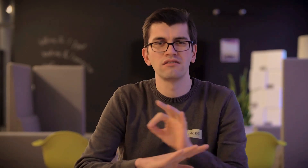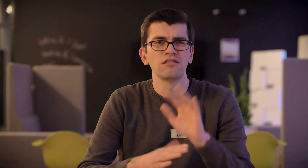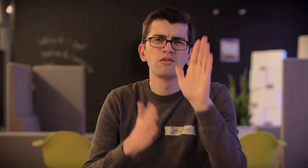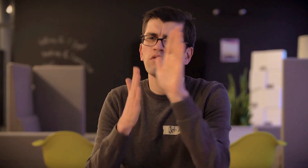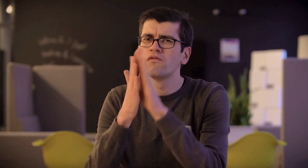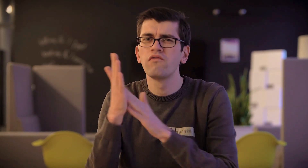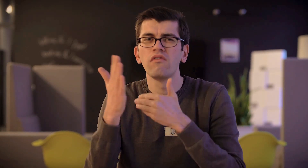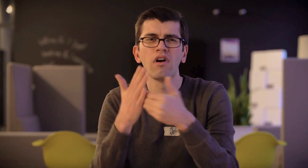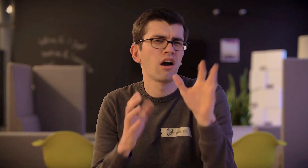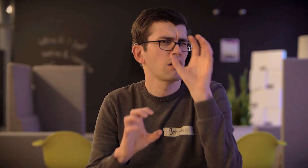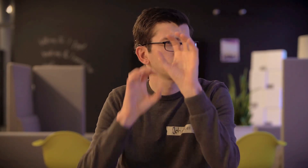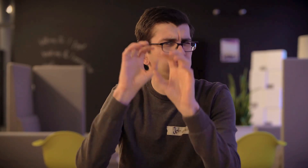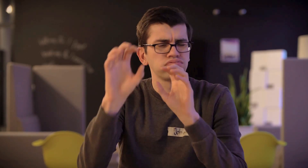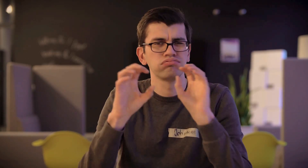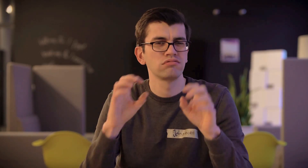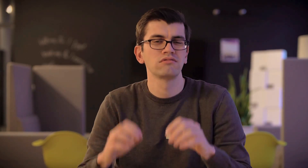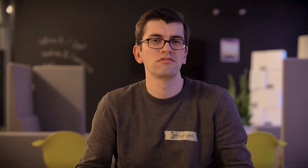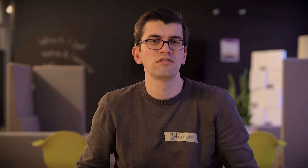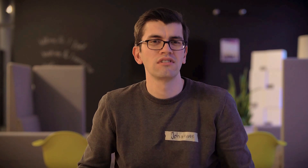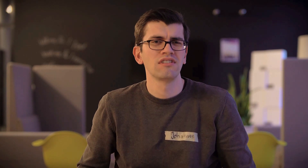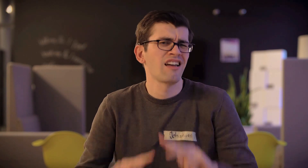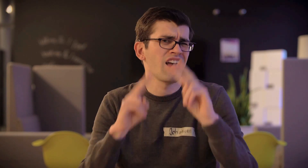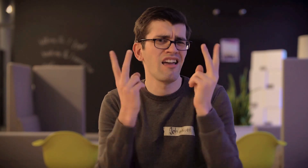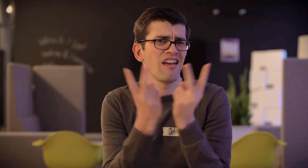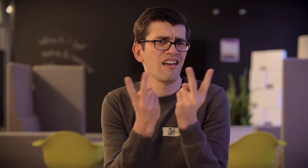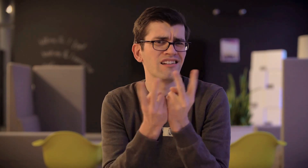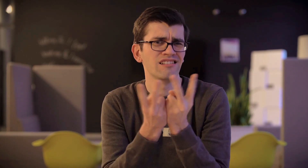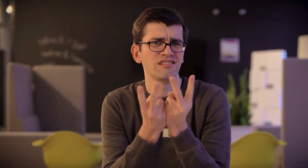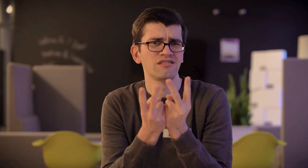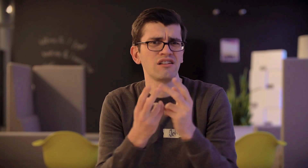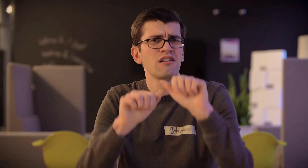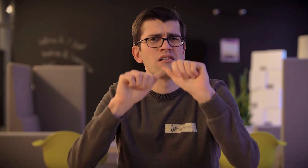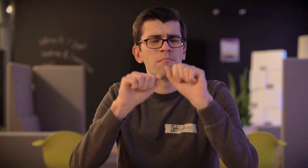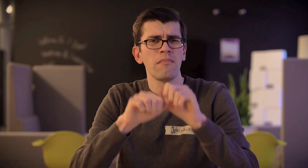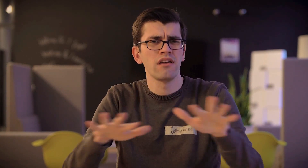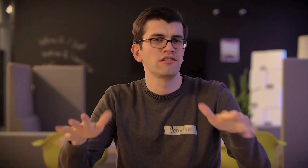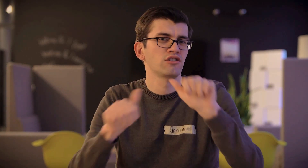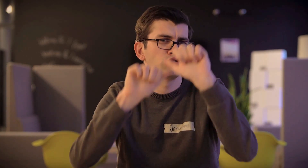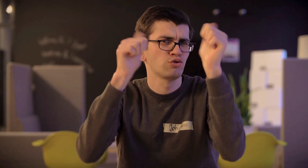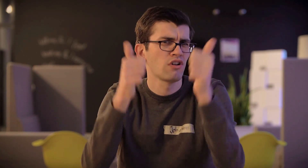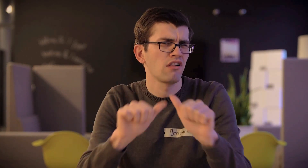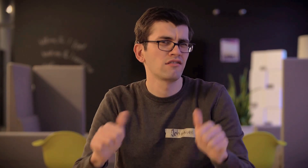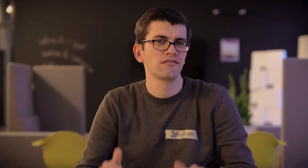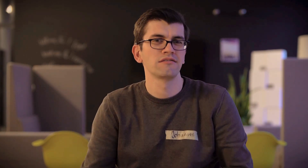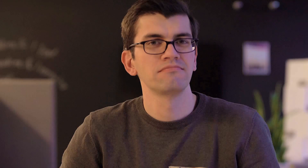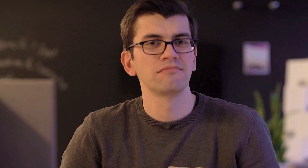es wird auch viel mit Farben gearbeitet, über die man lernt. Es ist der Arbeit eines Mediengestalters sehr ähnlich.